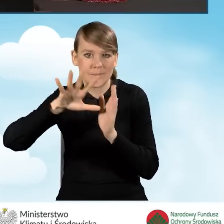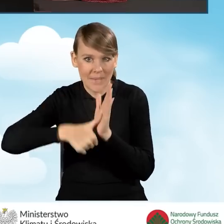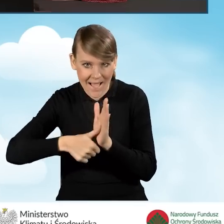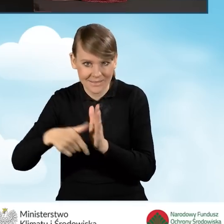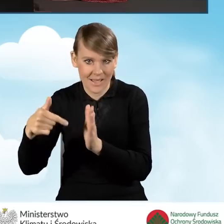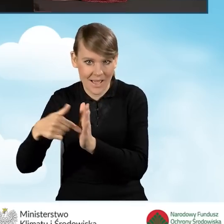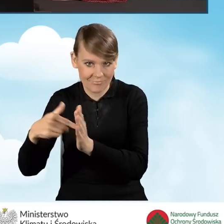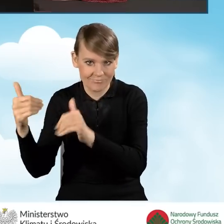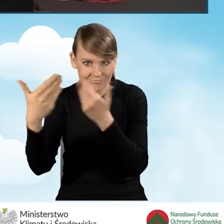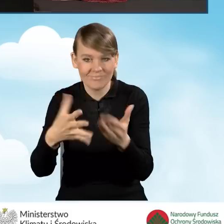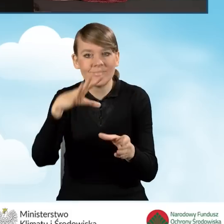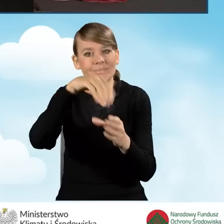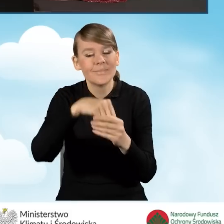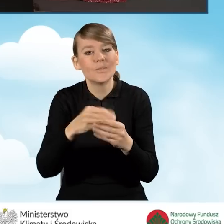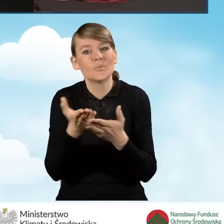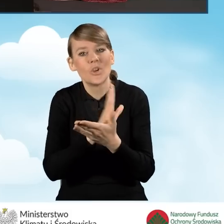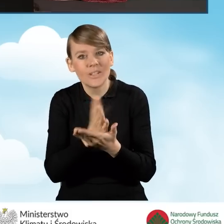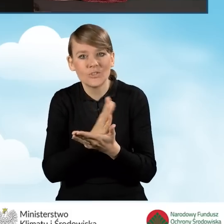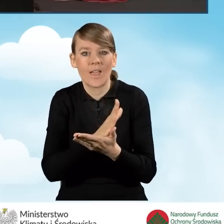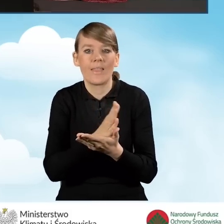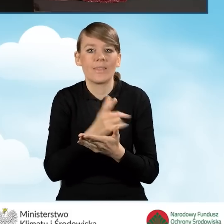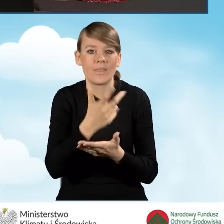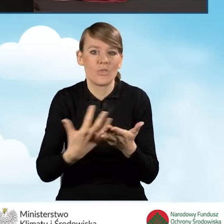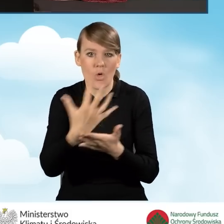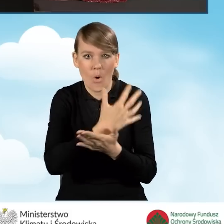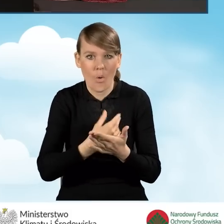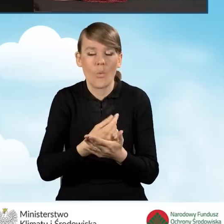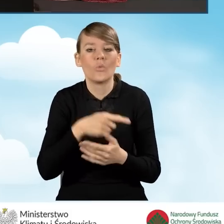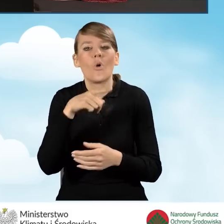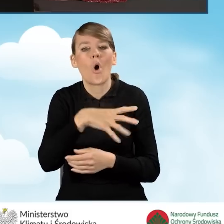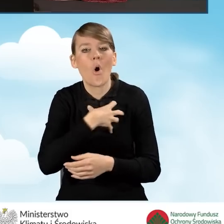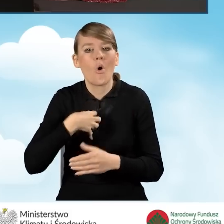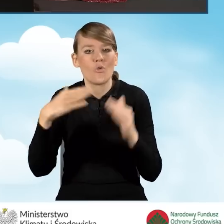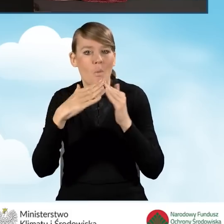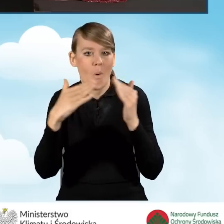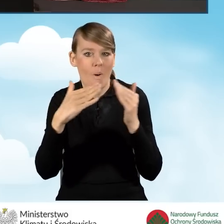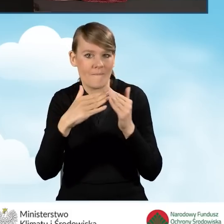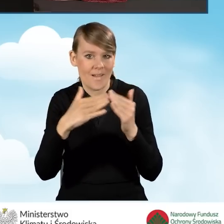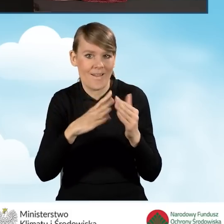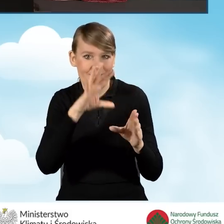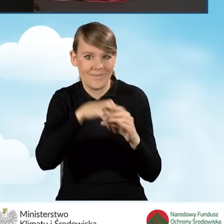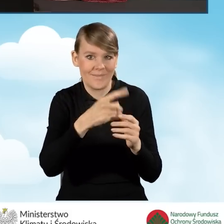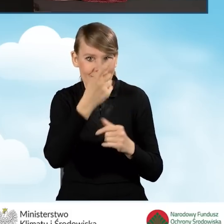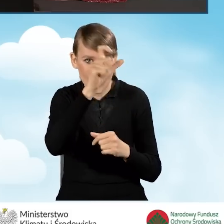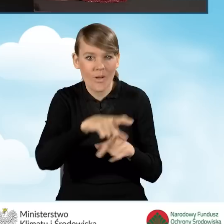które wskazuje przeciętny miesięczny dochód na jednego członka gospodarstwa domowego wnioskodawcy, a także rodzaj tego gospodarstwa,